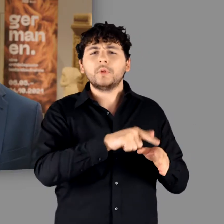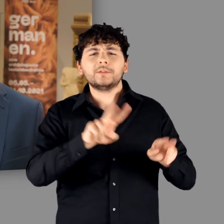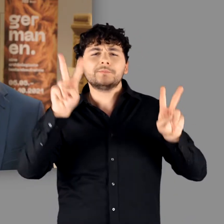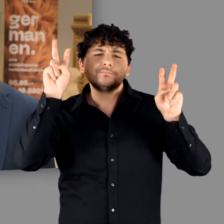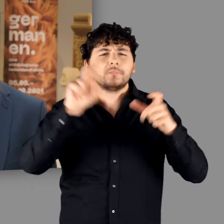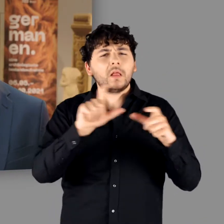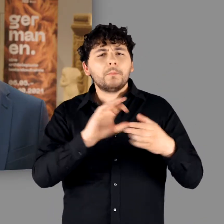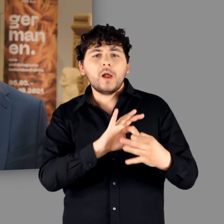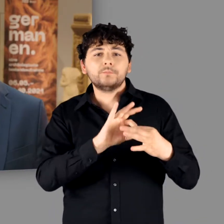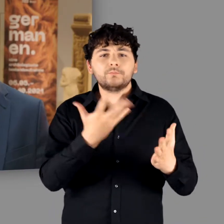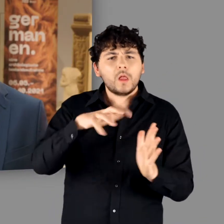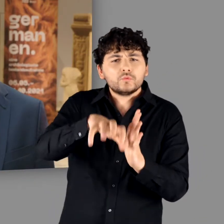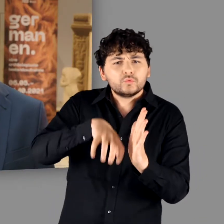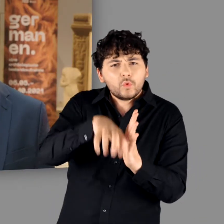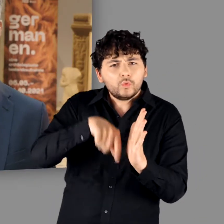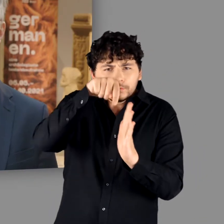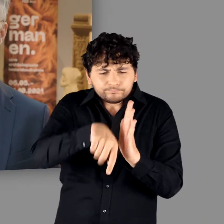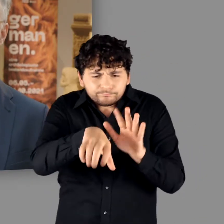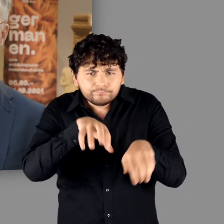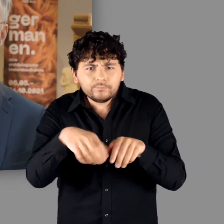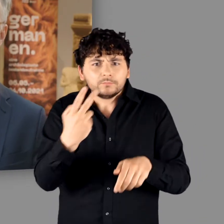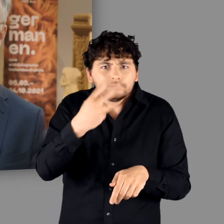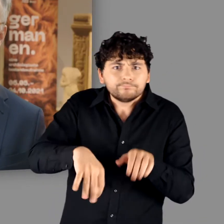auf einer archäologischen Bestandsaufnahme.